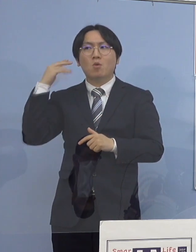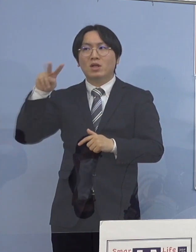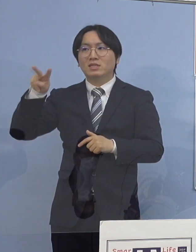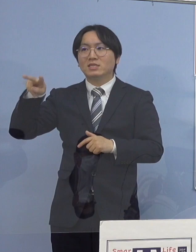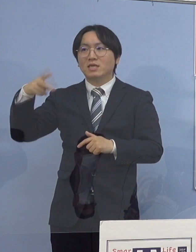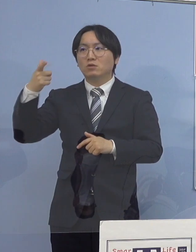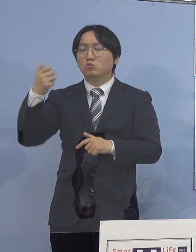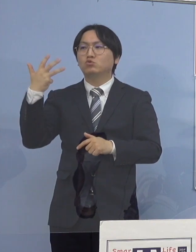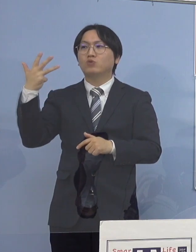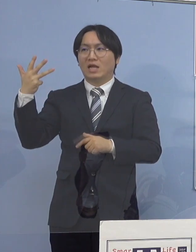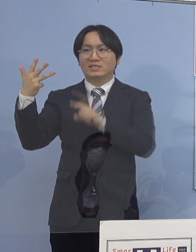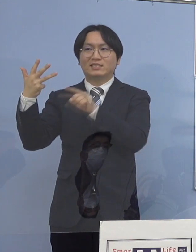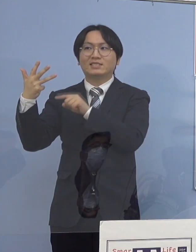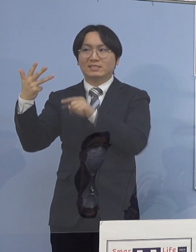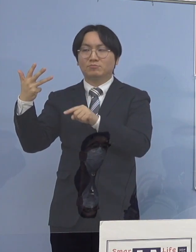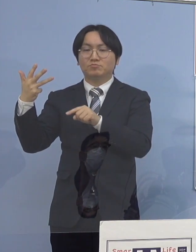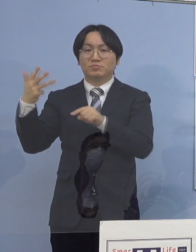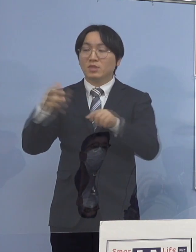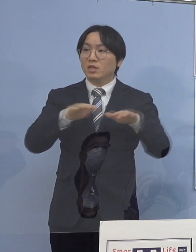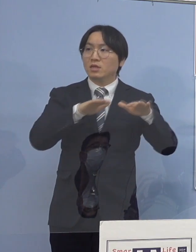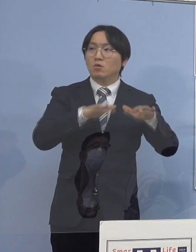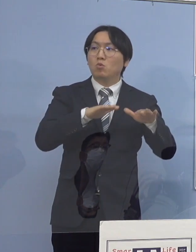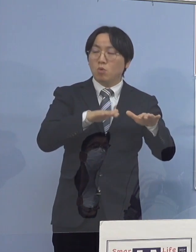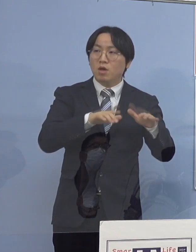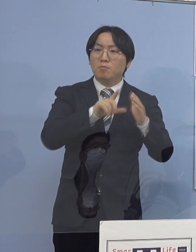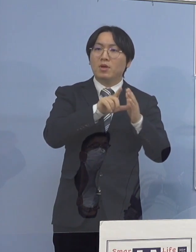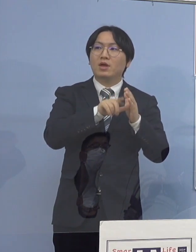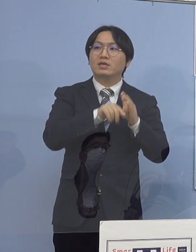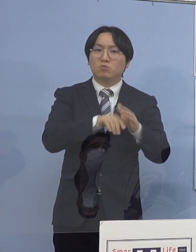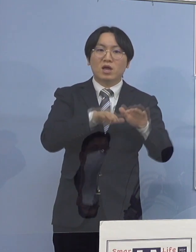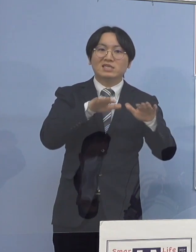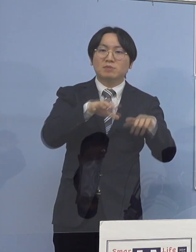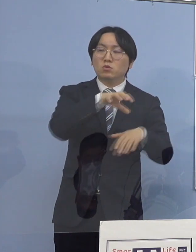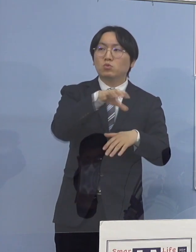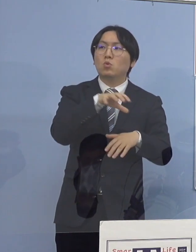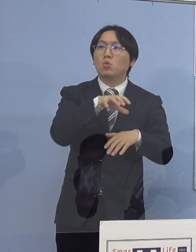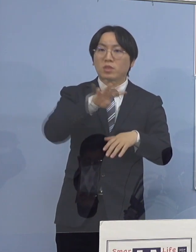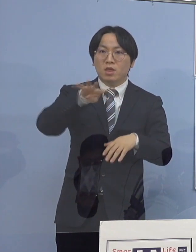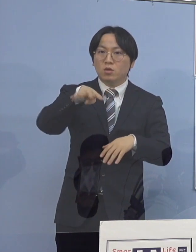今回は21のクラスターで 現段階で409（名）